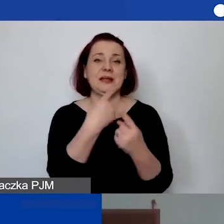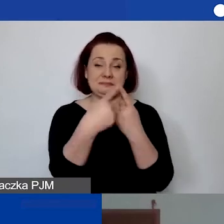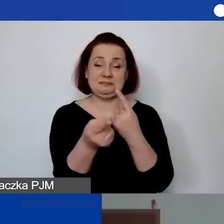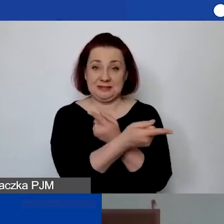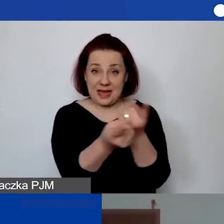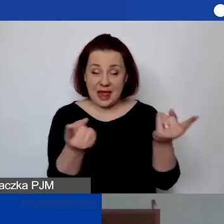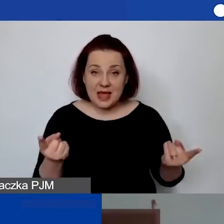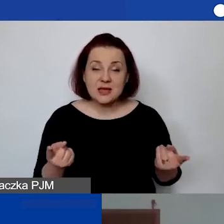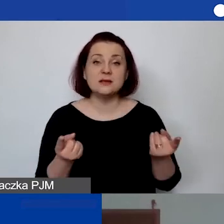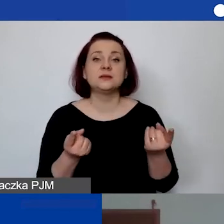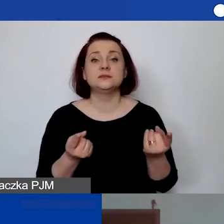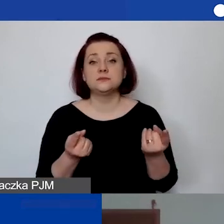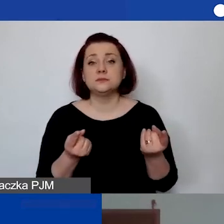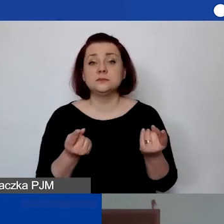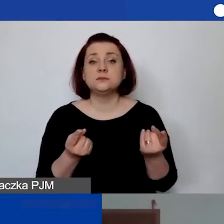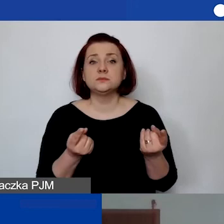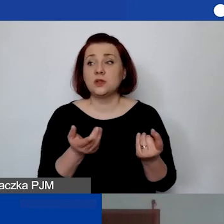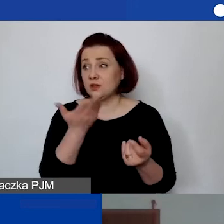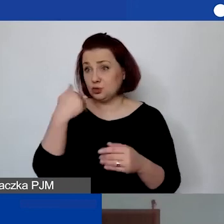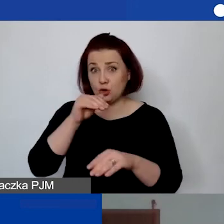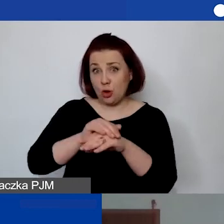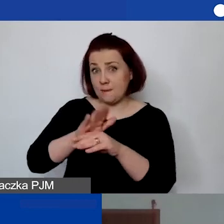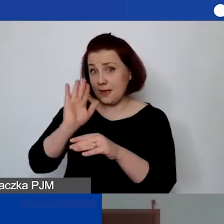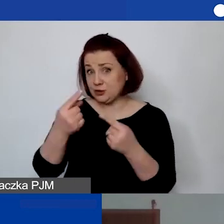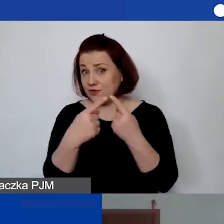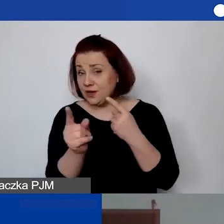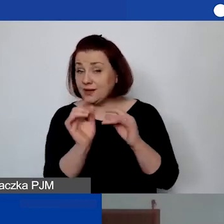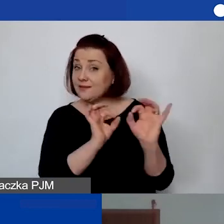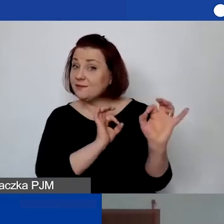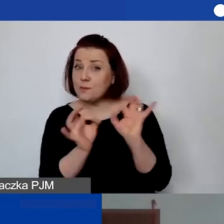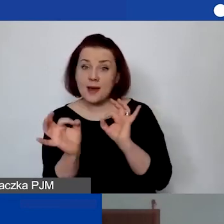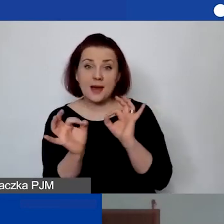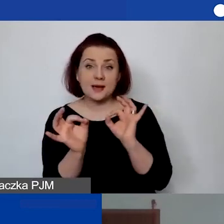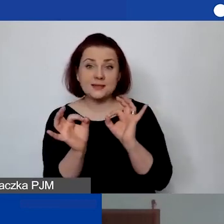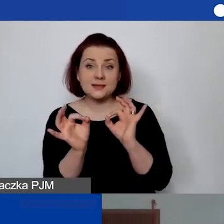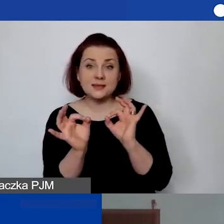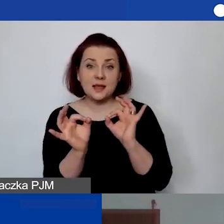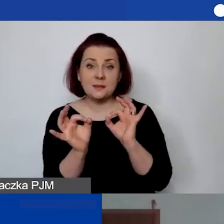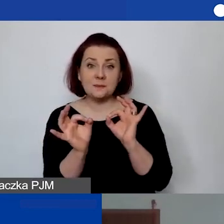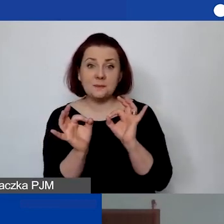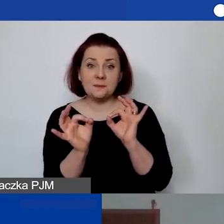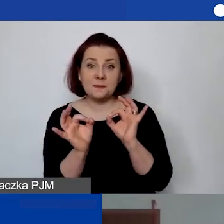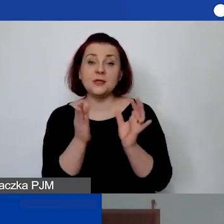to nie wiem, czy koleżanki będą wysyłały informację, że już jest dostępne nagranie,